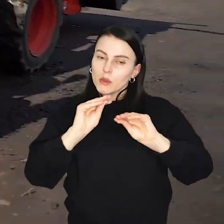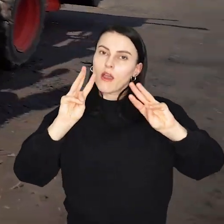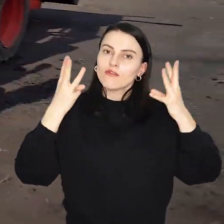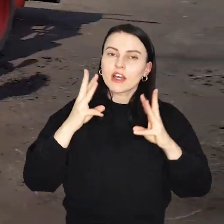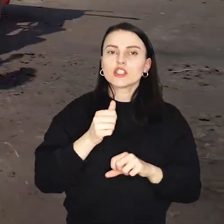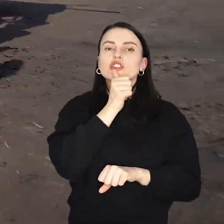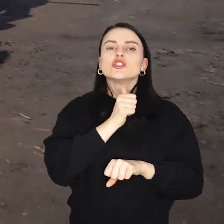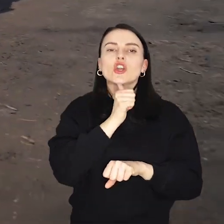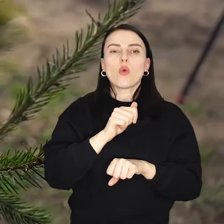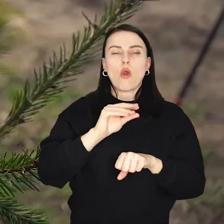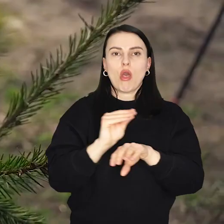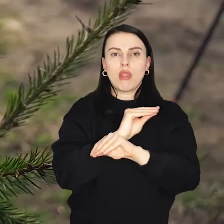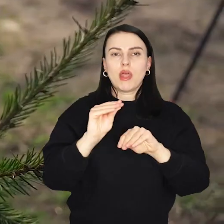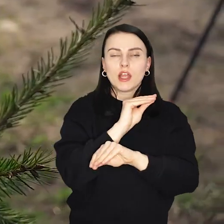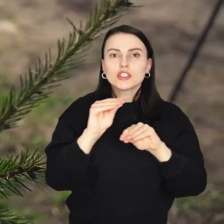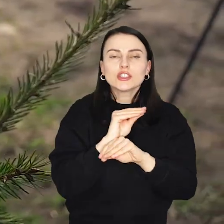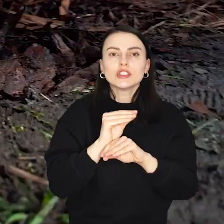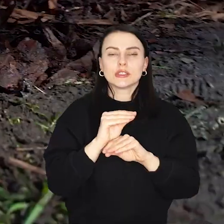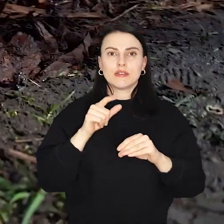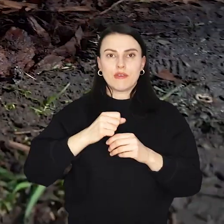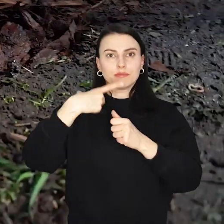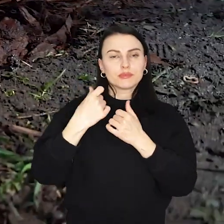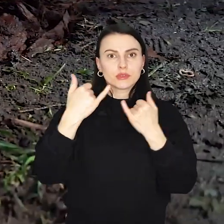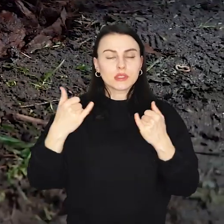czy zaproszą do spędzania czasu na średniowiecznych grach i zabawach